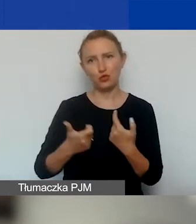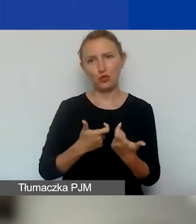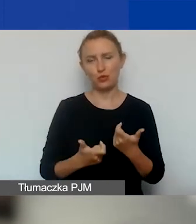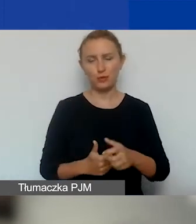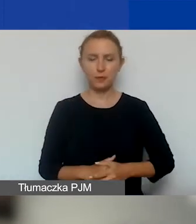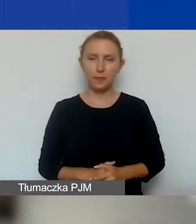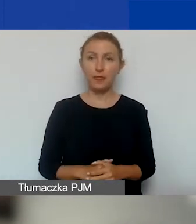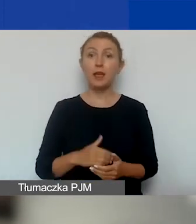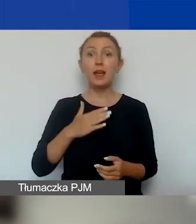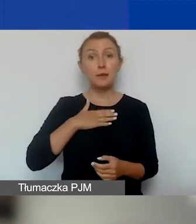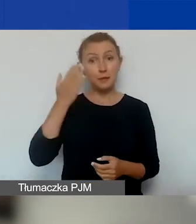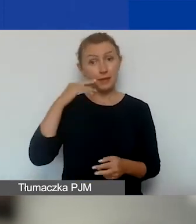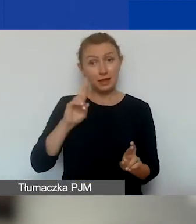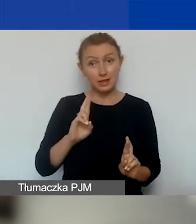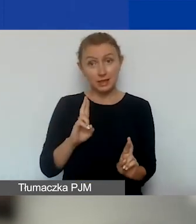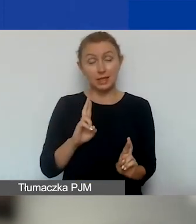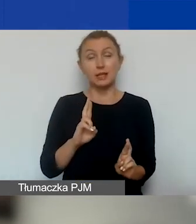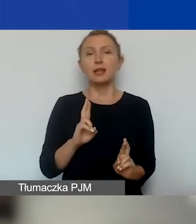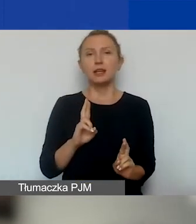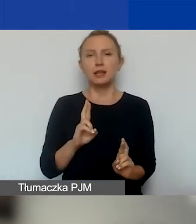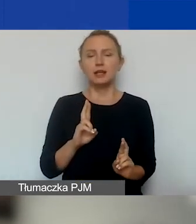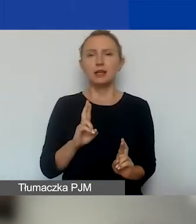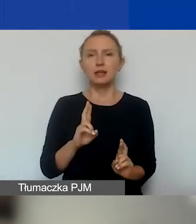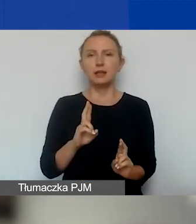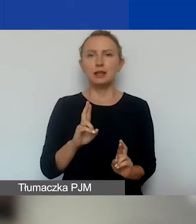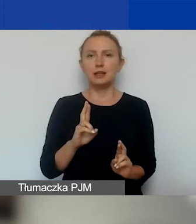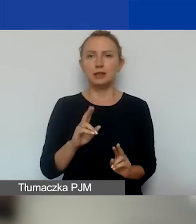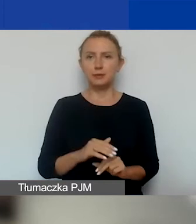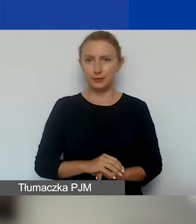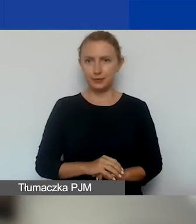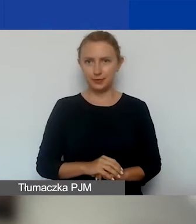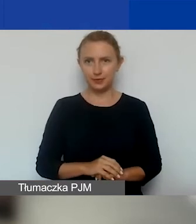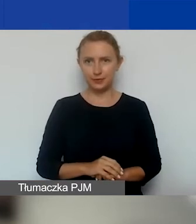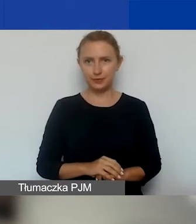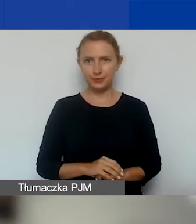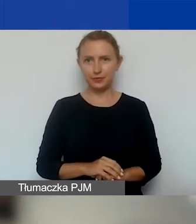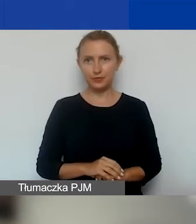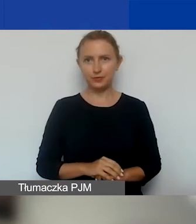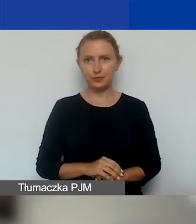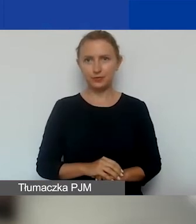I mamy nadzieję, że damy radę.